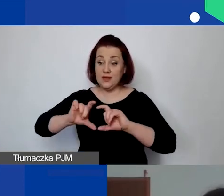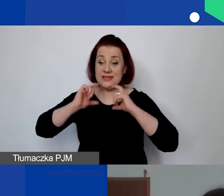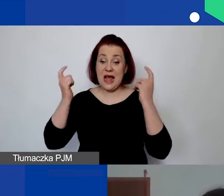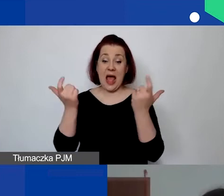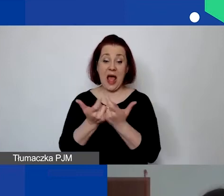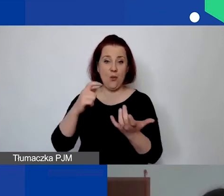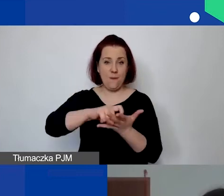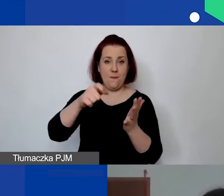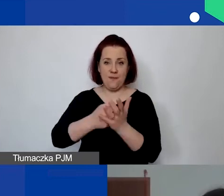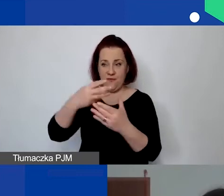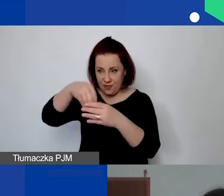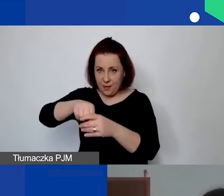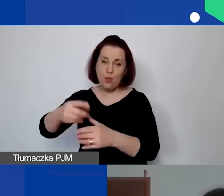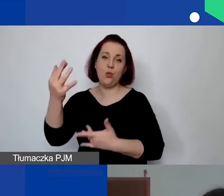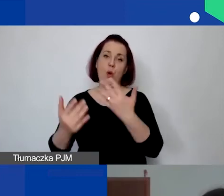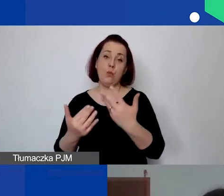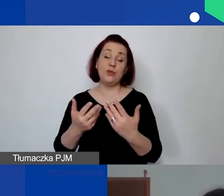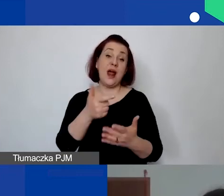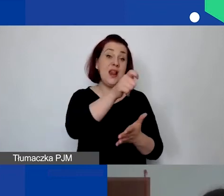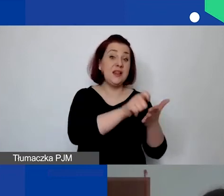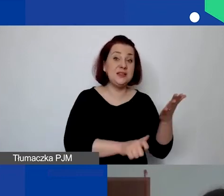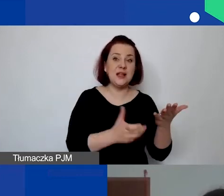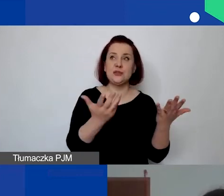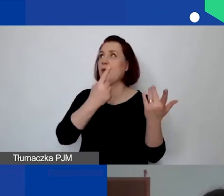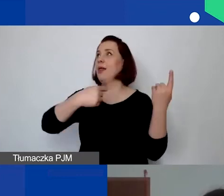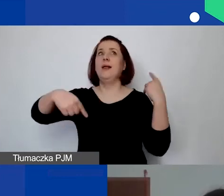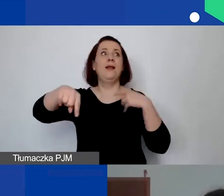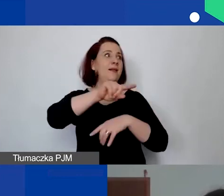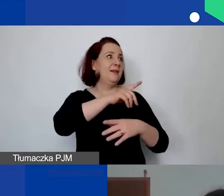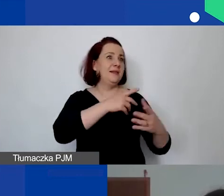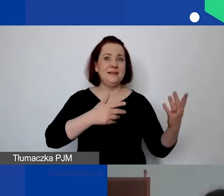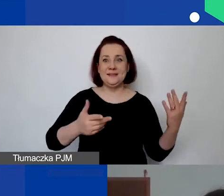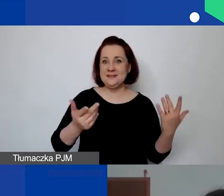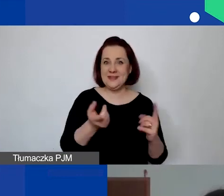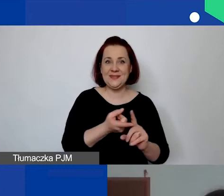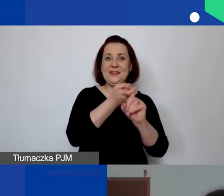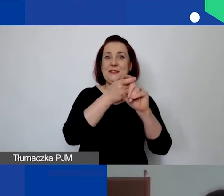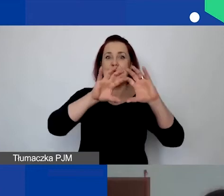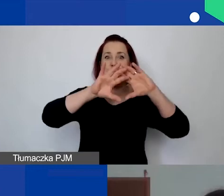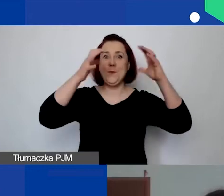niż licencja, która jest zawieszona w chmurze. To są oczywiście indywidualne sytuacje.